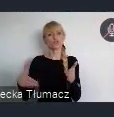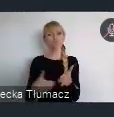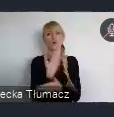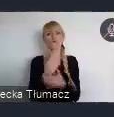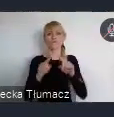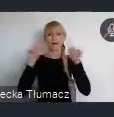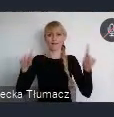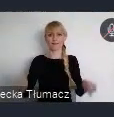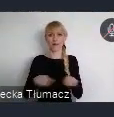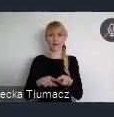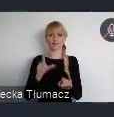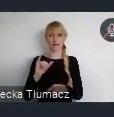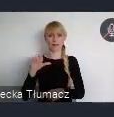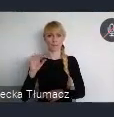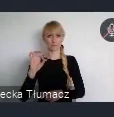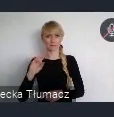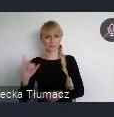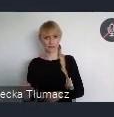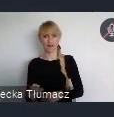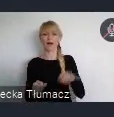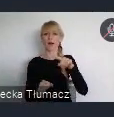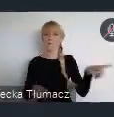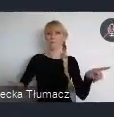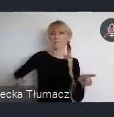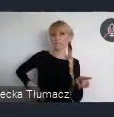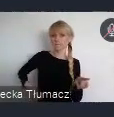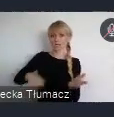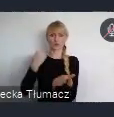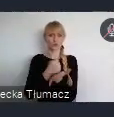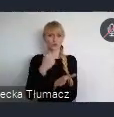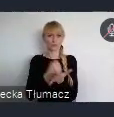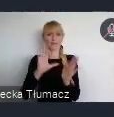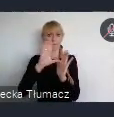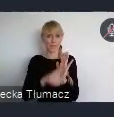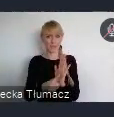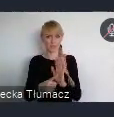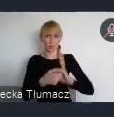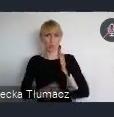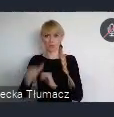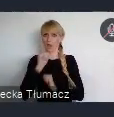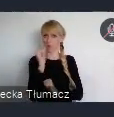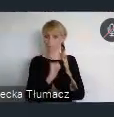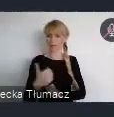która została przyjęta przez Ministrów ds. miejskich UE w 2020 roku.